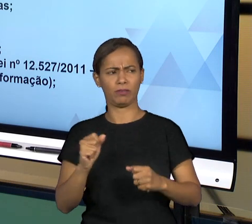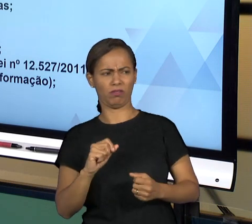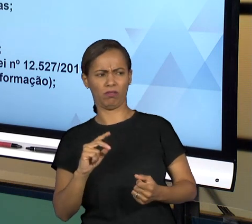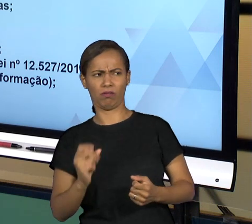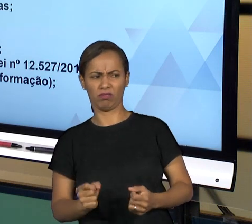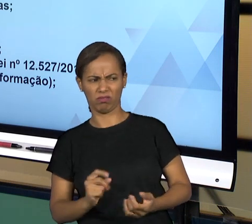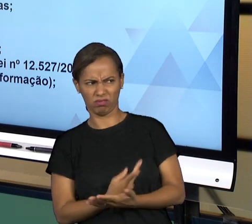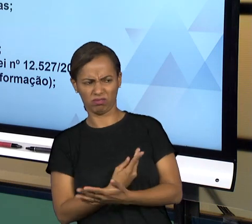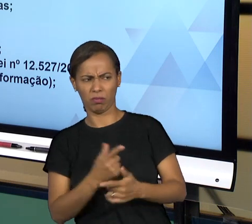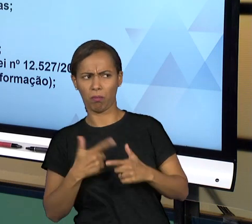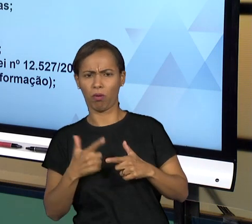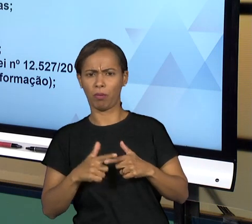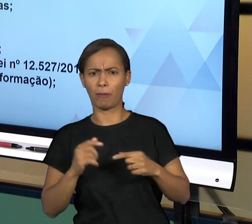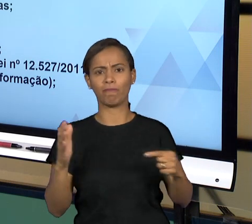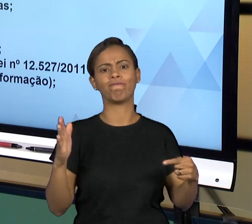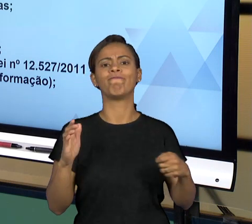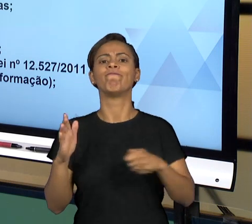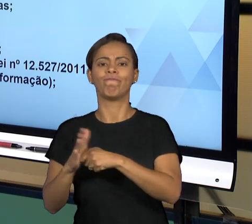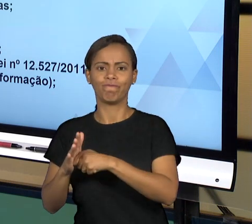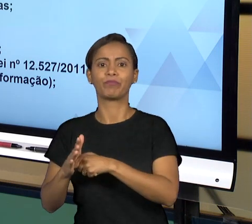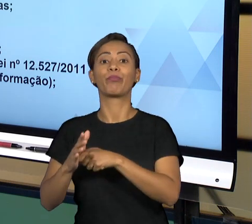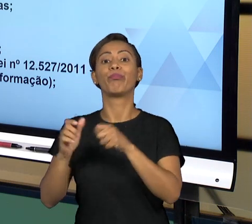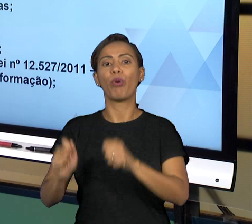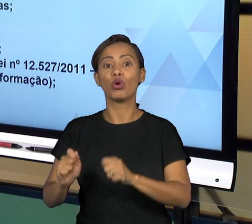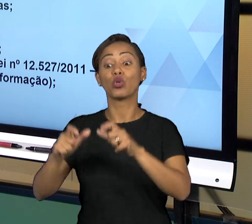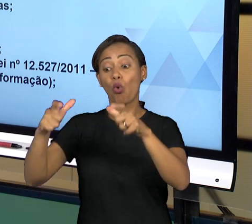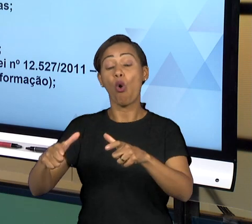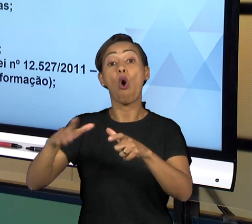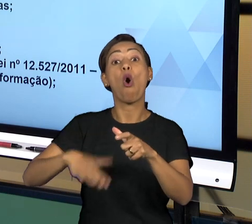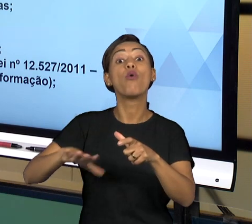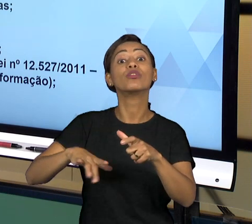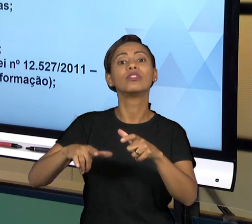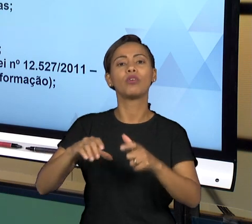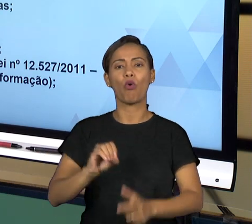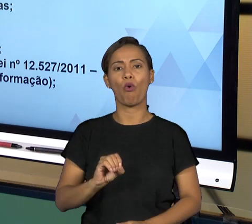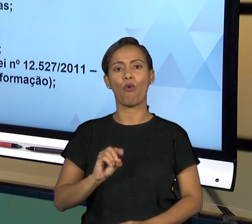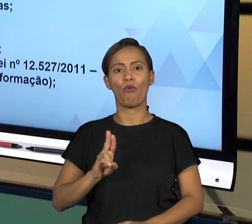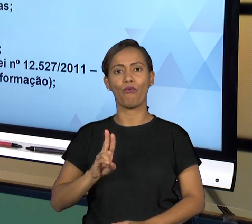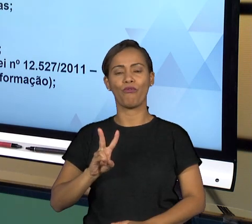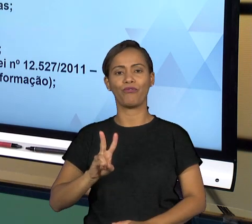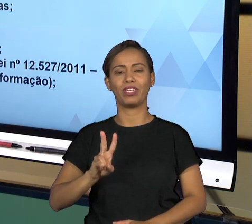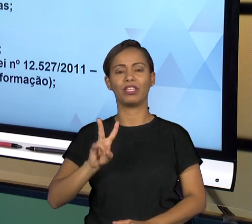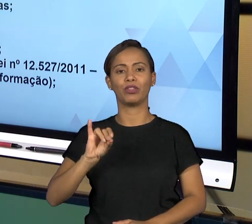GERALMENTE VÃO VERIFICAR O QUE ESTÁ ACONTECENDO E VÃO REQUISITAR DO ÓRGÃO QUE ESTÁ SENDO